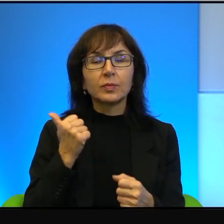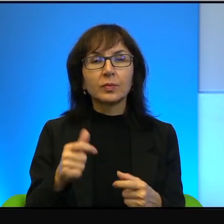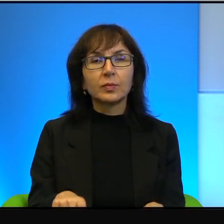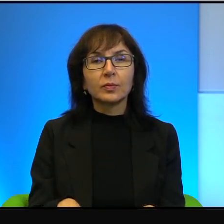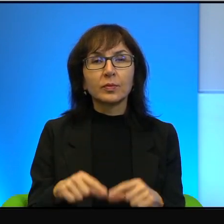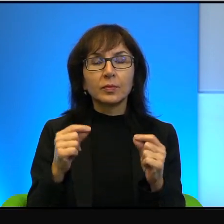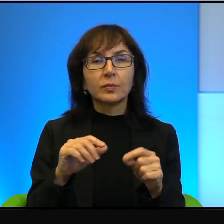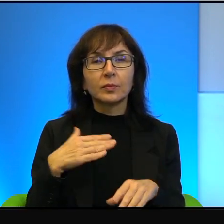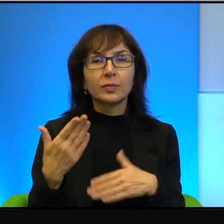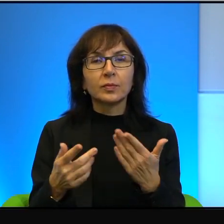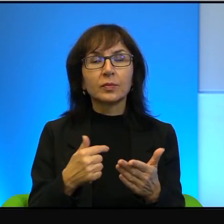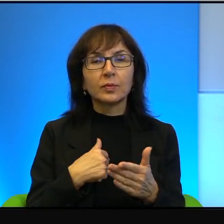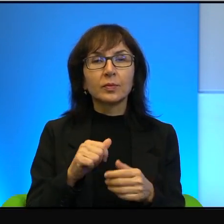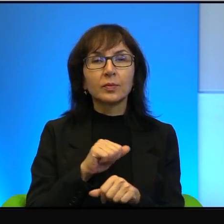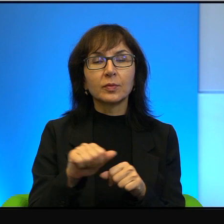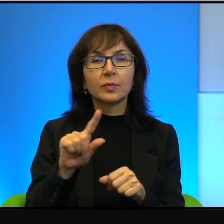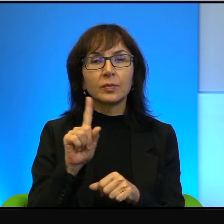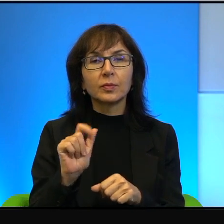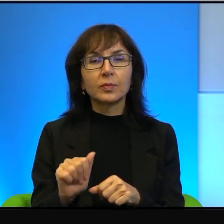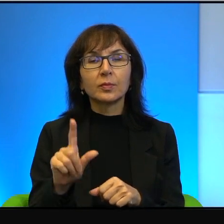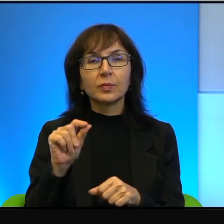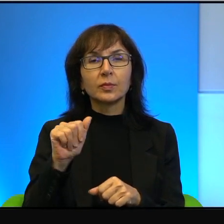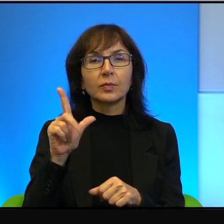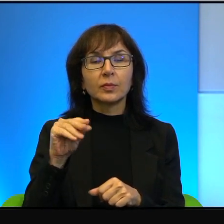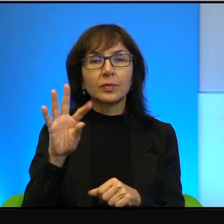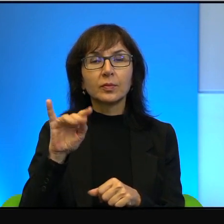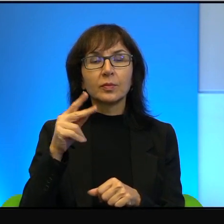O, ja jestem za Palestyńczykami, albo nie, ja jestem za Izraelczykami.